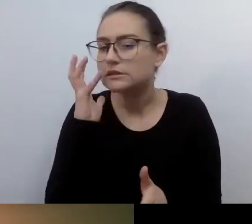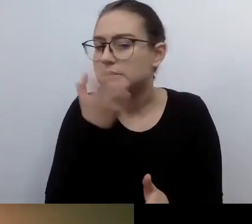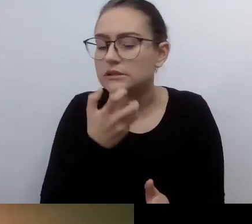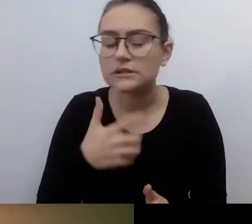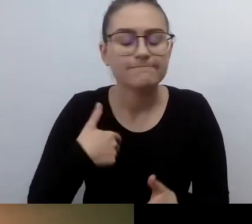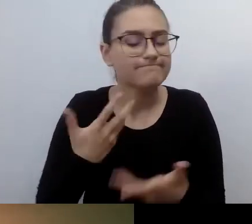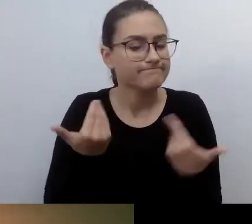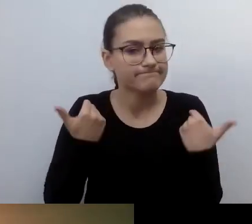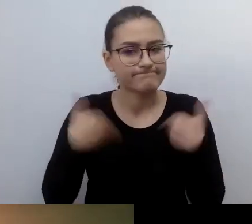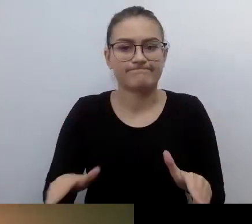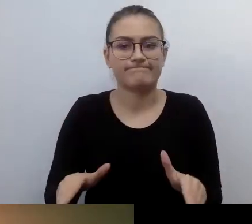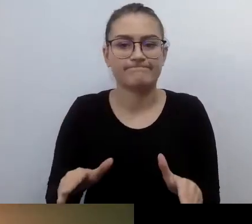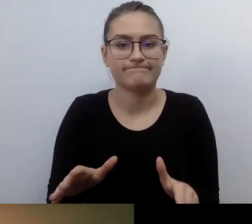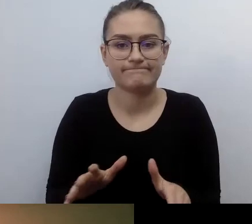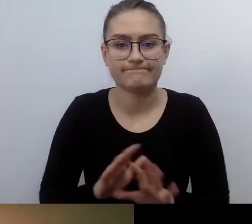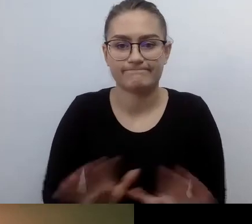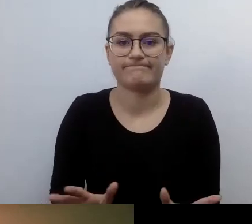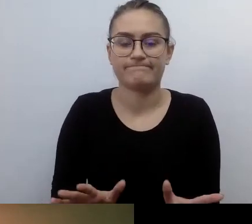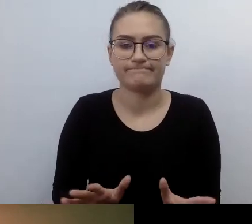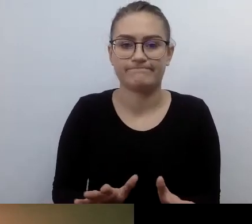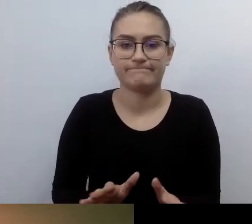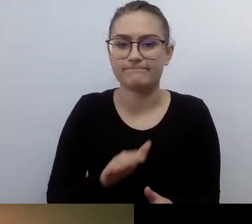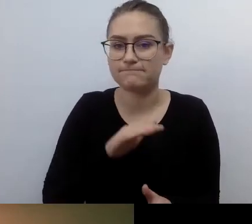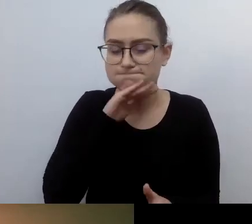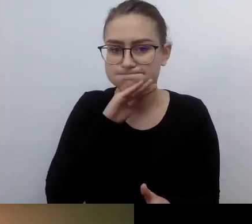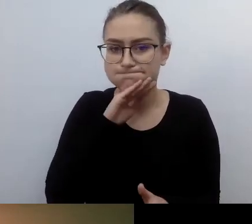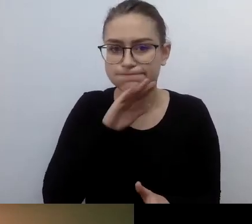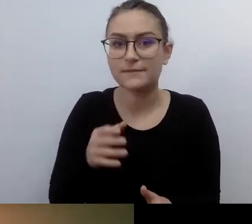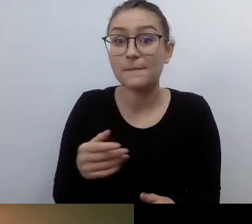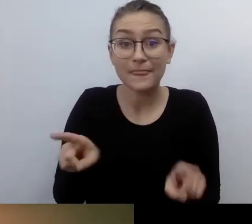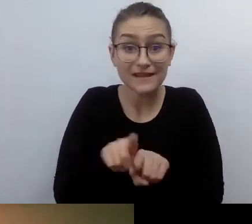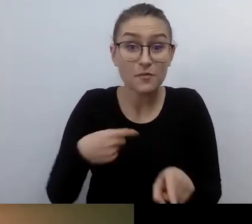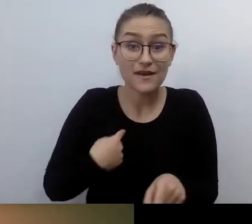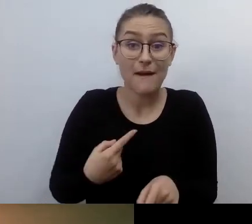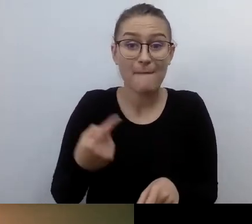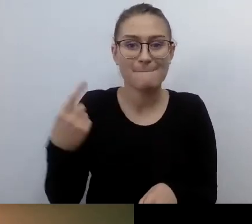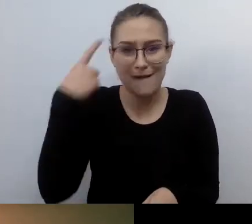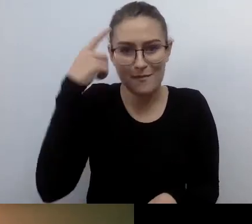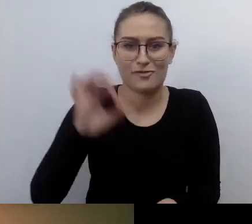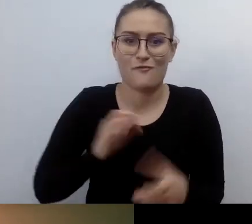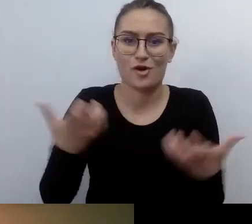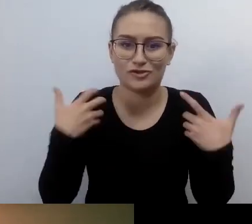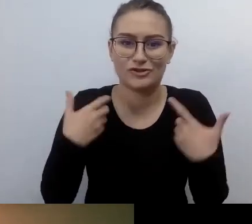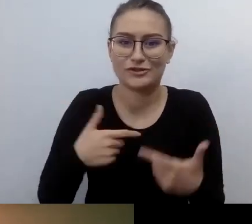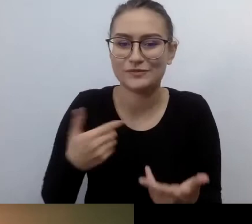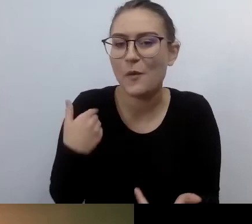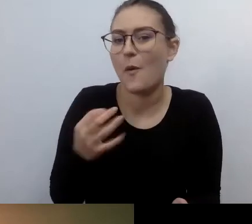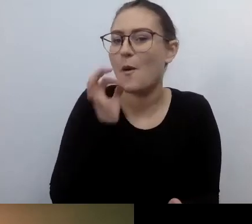Jeśli byłem zmuszany do czegoś, to niekoniecznie to lubiłem. Potem może dorastałem.